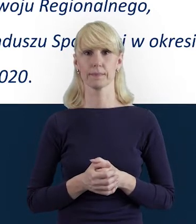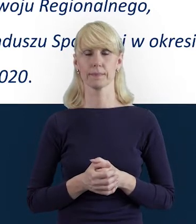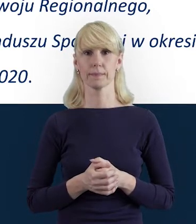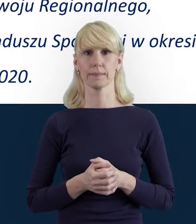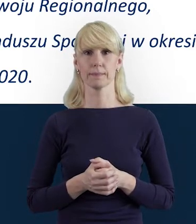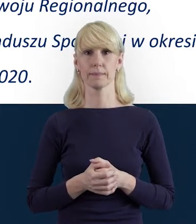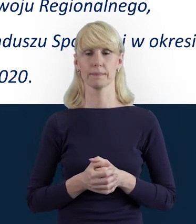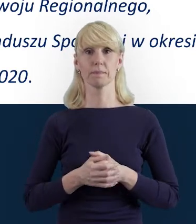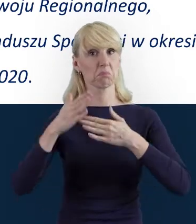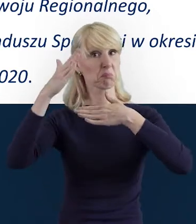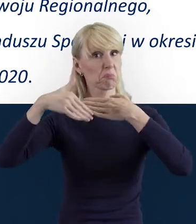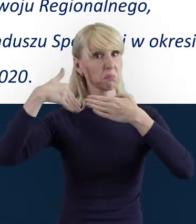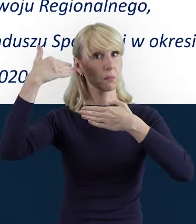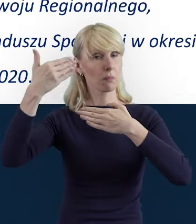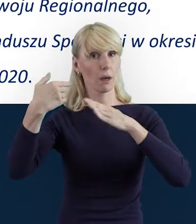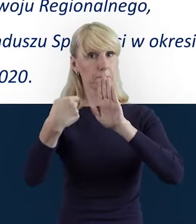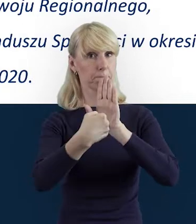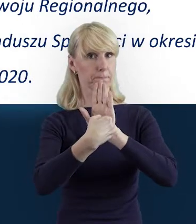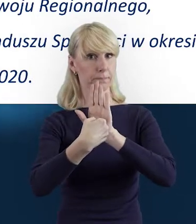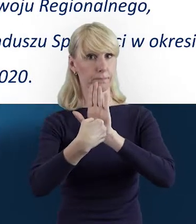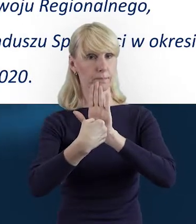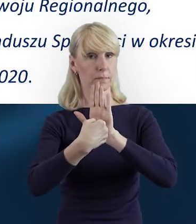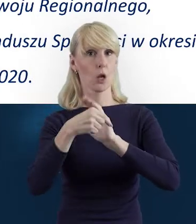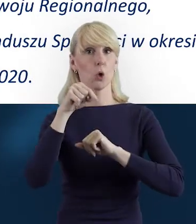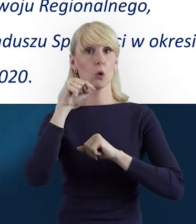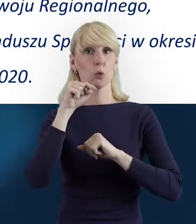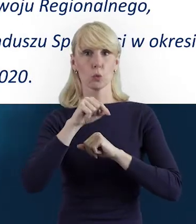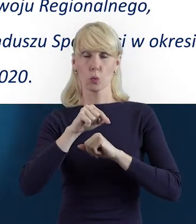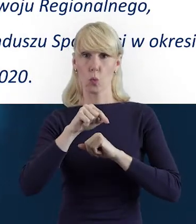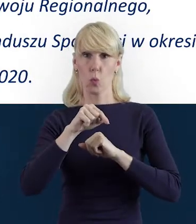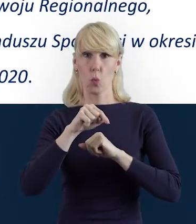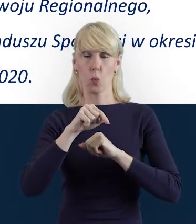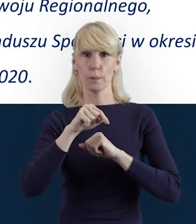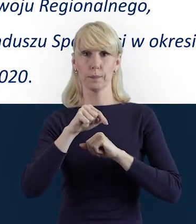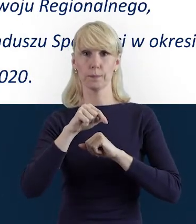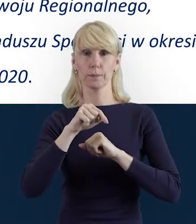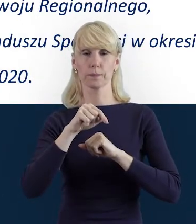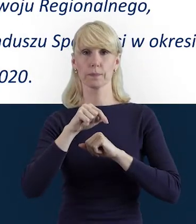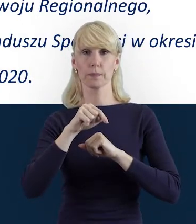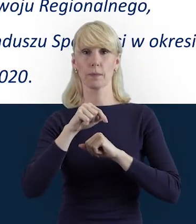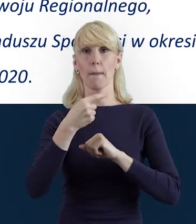Przechodzimy do następnego slajdu i tutaj powiem o tym,